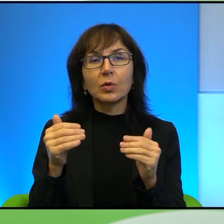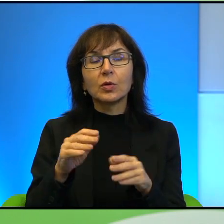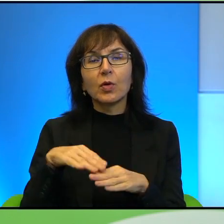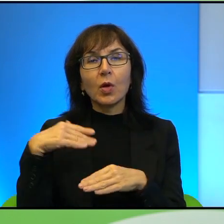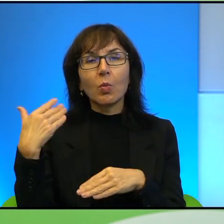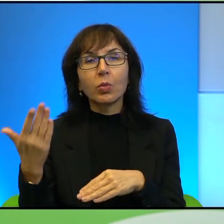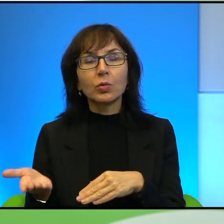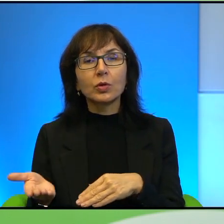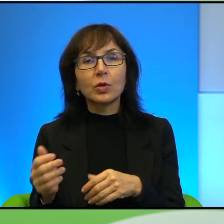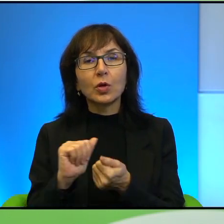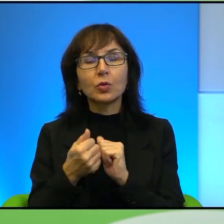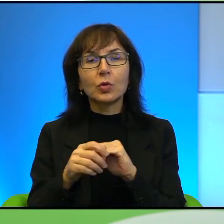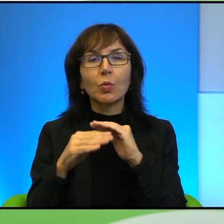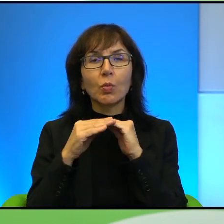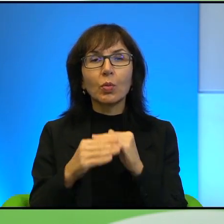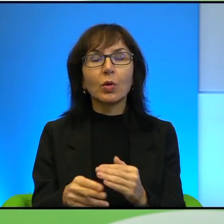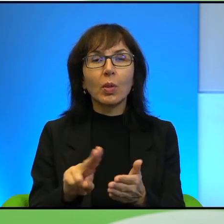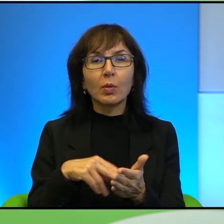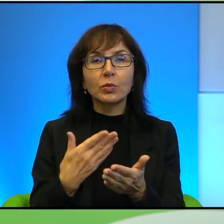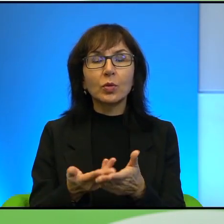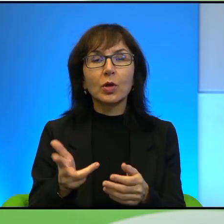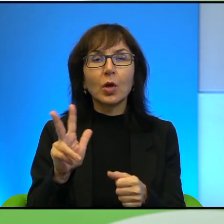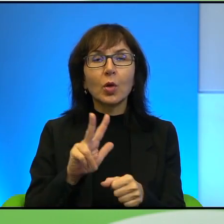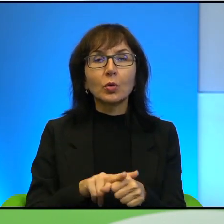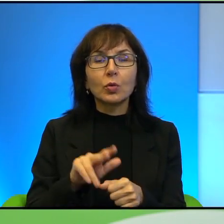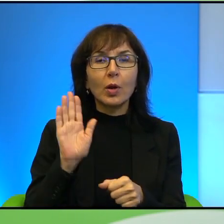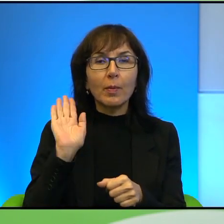są pola na przykład, które oni uprawiają, tak? Po drugiej stronie są szpitale,